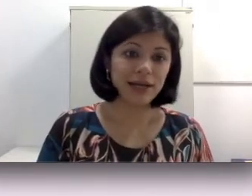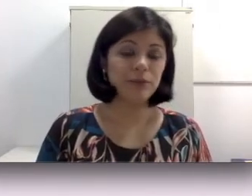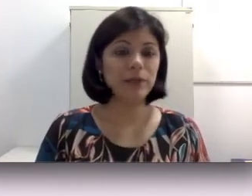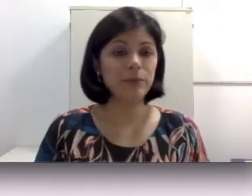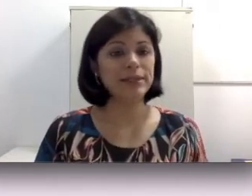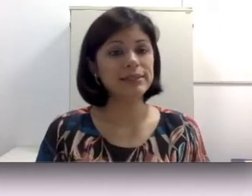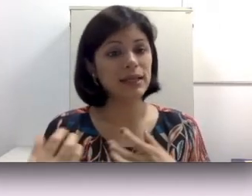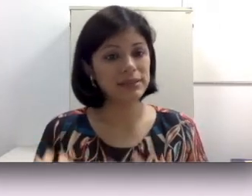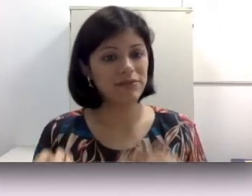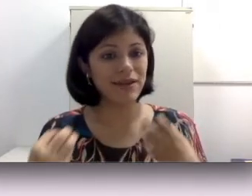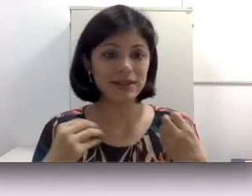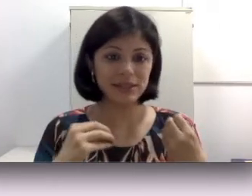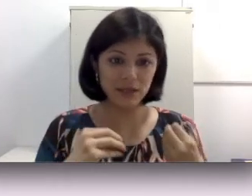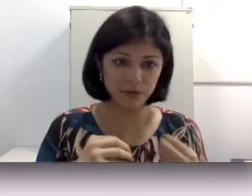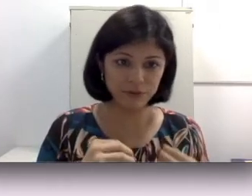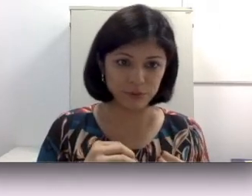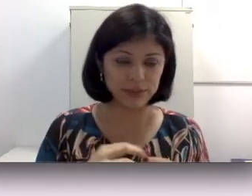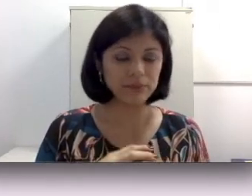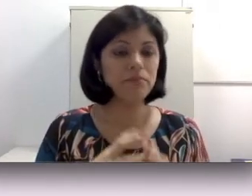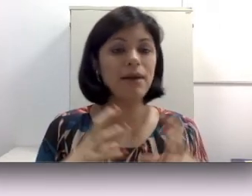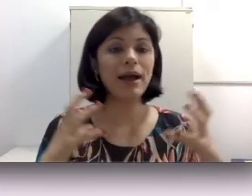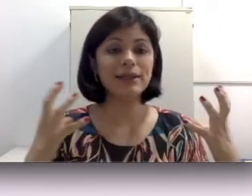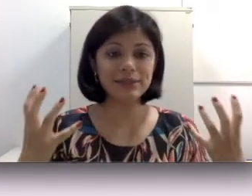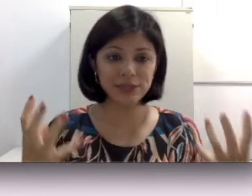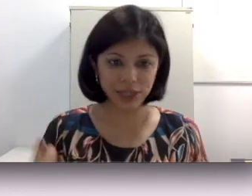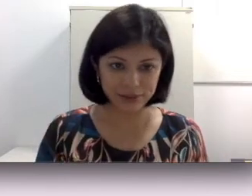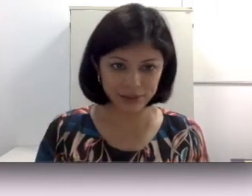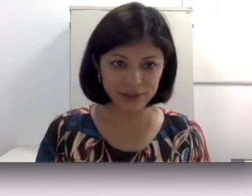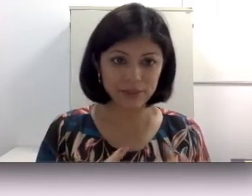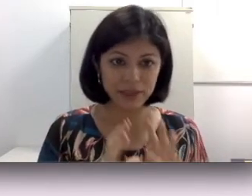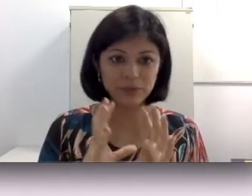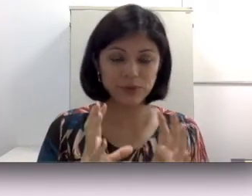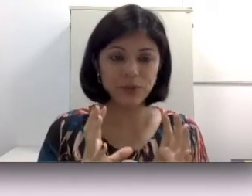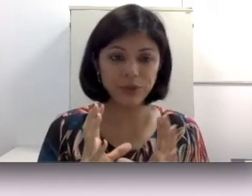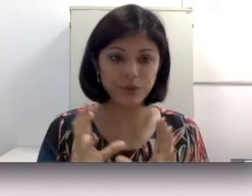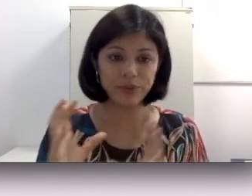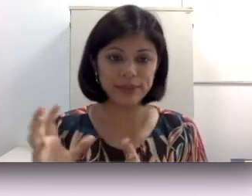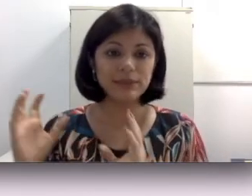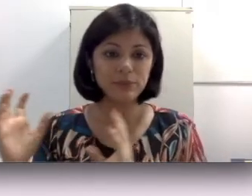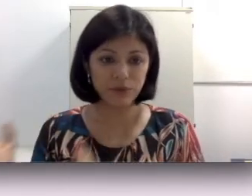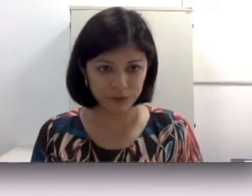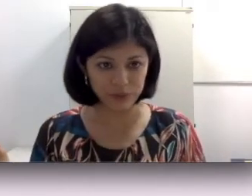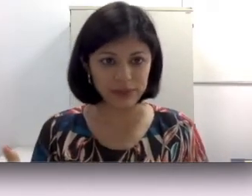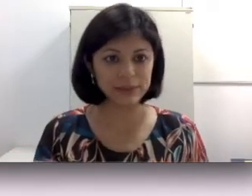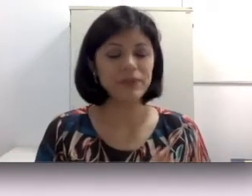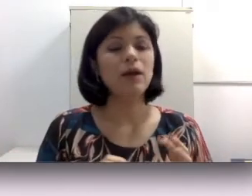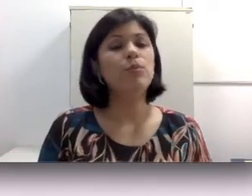para perdas severas e profundas, mais indicado ainda sobretudo para perdas profundas porque